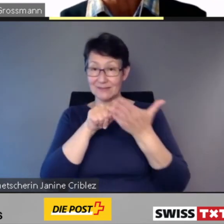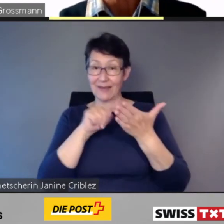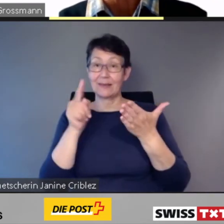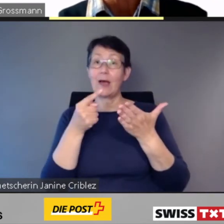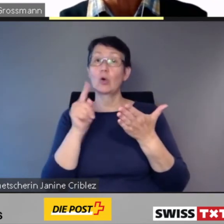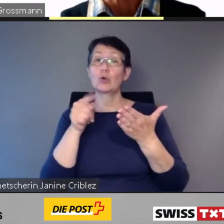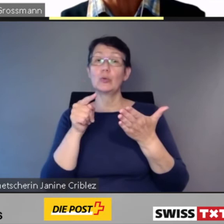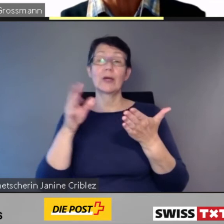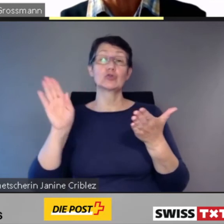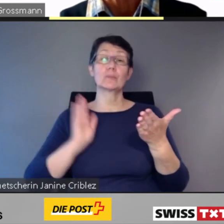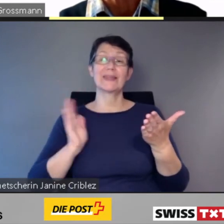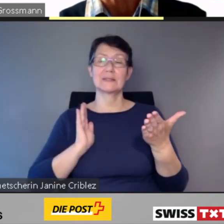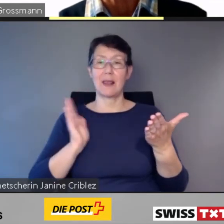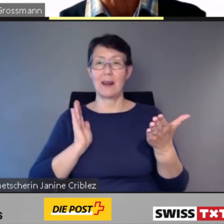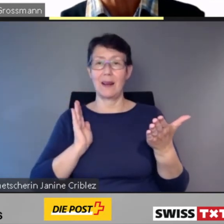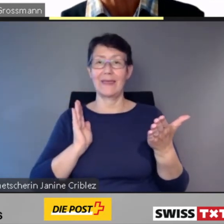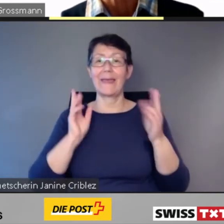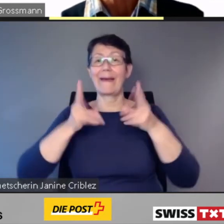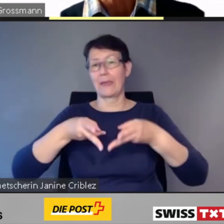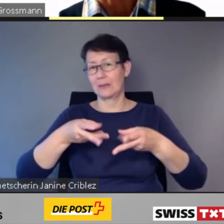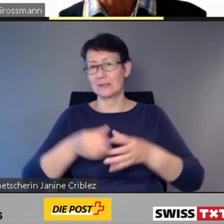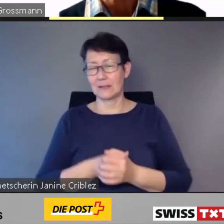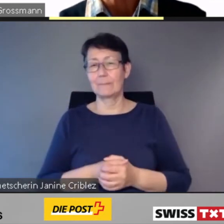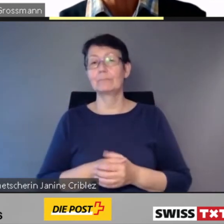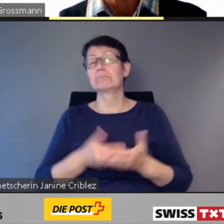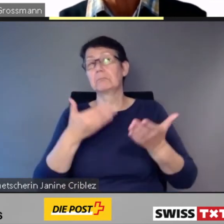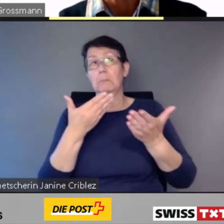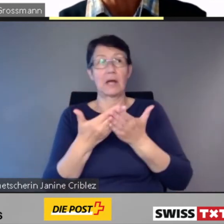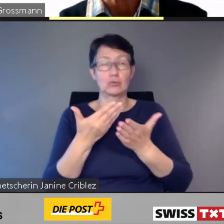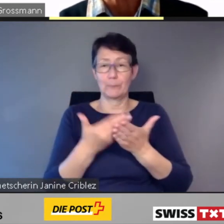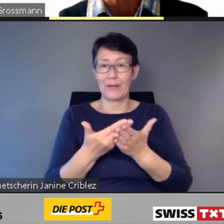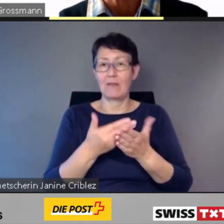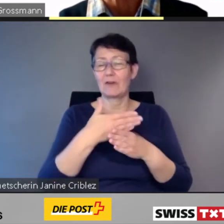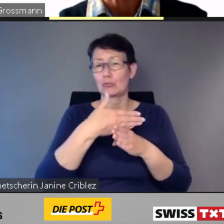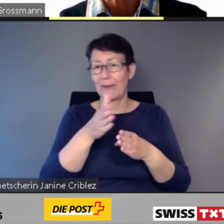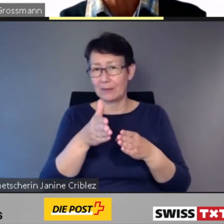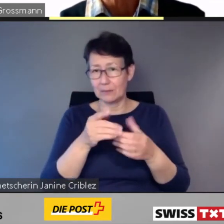Zum Beispiel über Verspätungen, Zugausfälle oder Umleitungen.